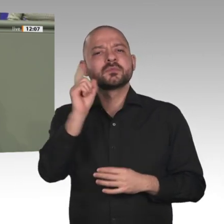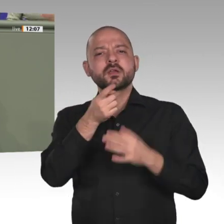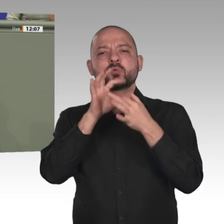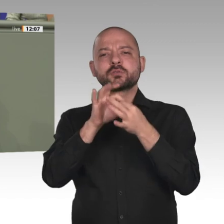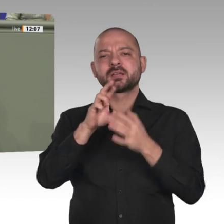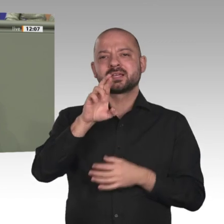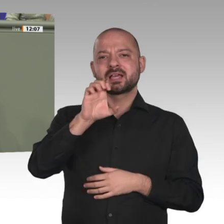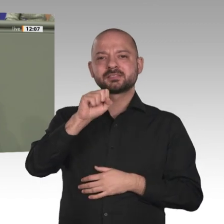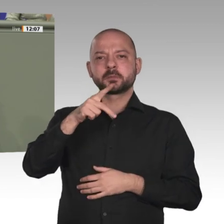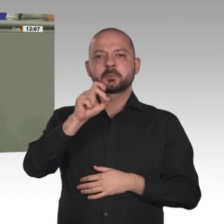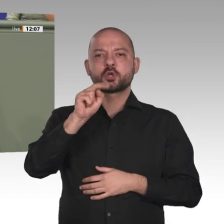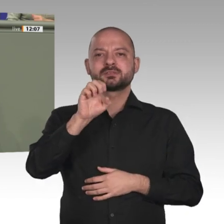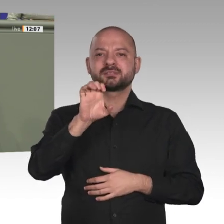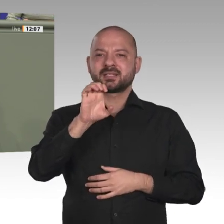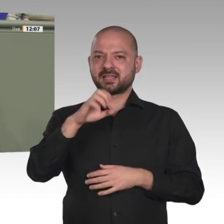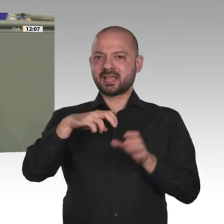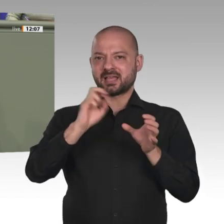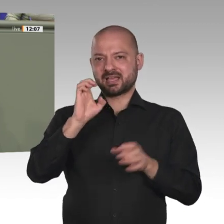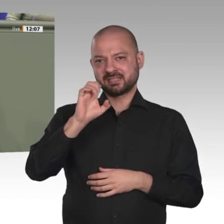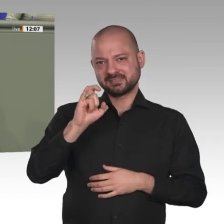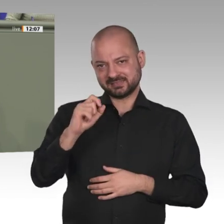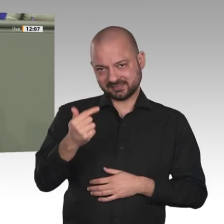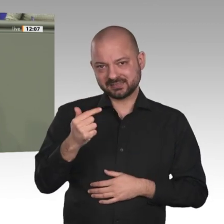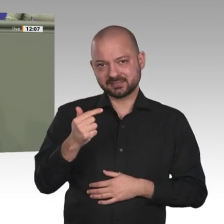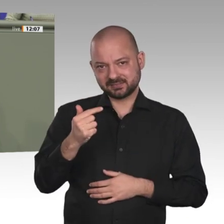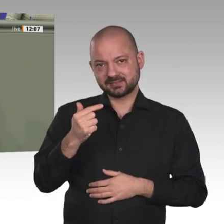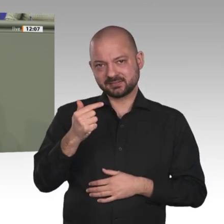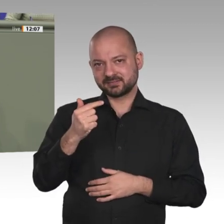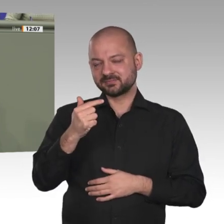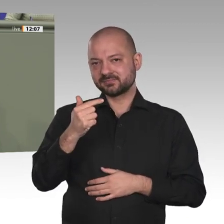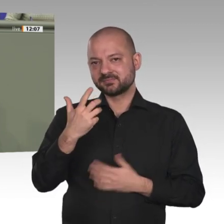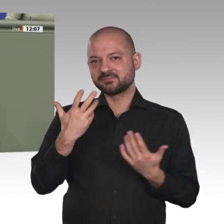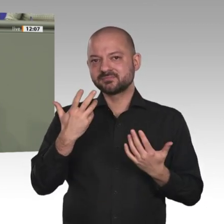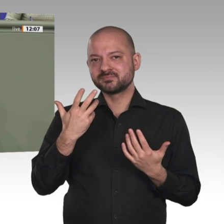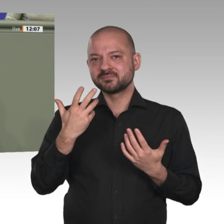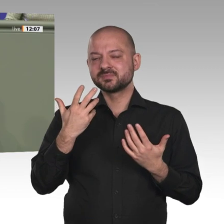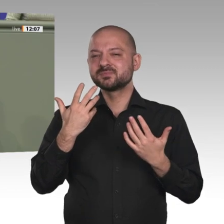beenden bzw. in eine geordnete Folgemission überführen, gibt es eine realistische